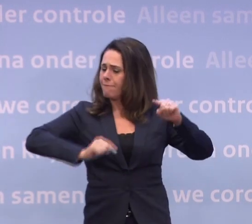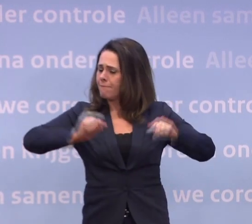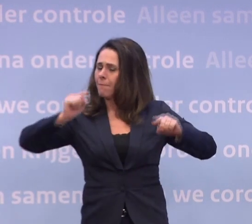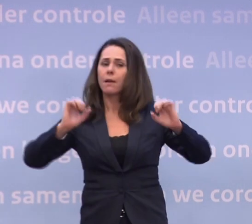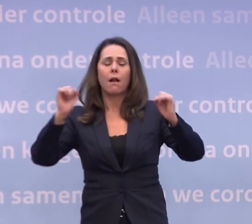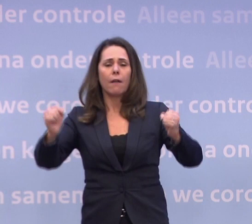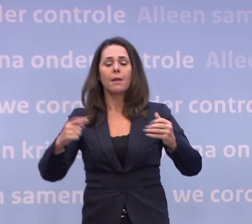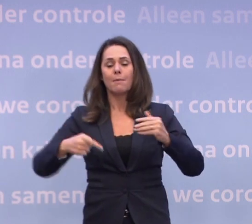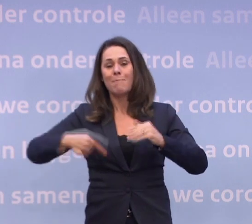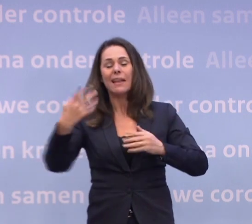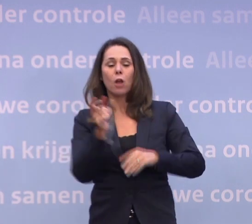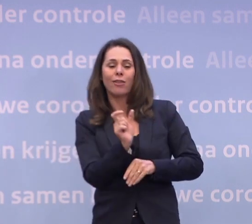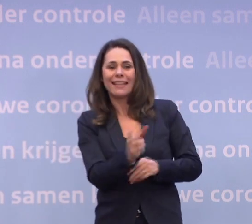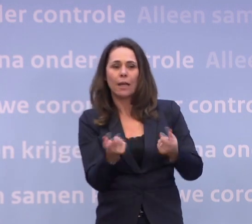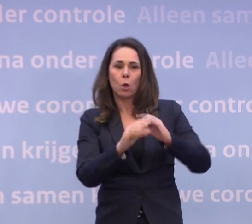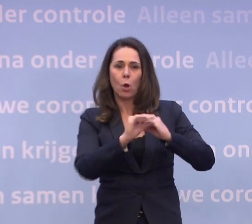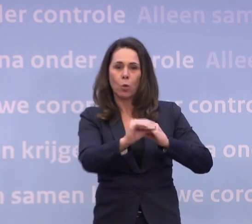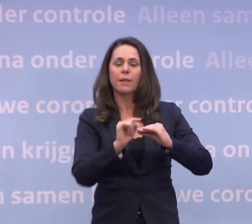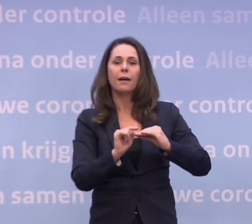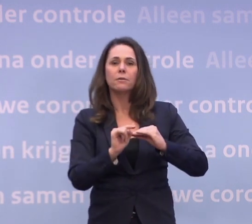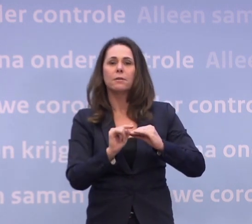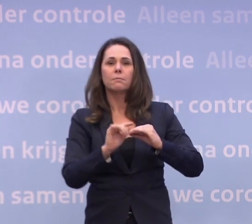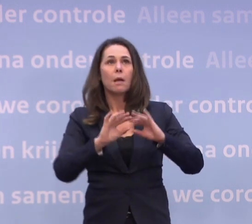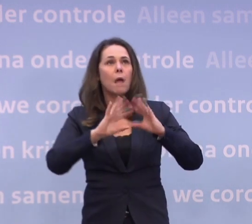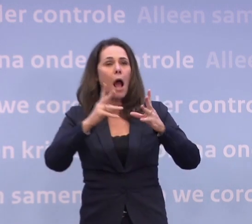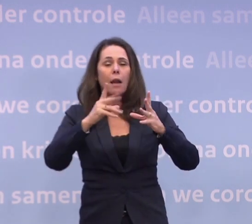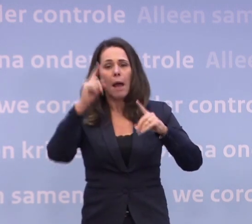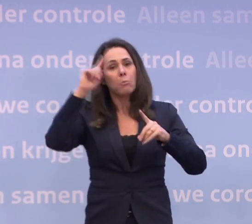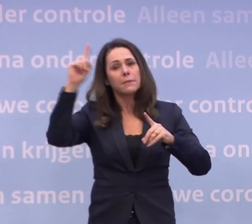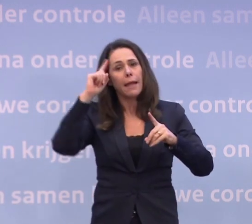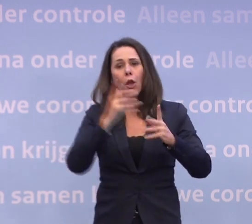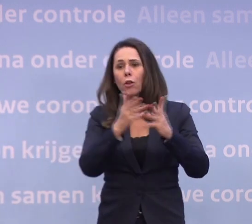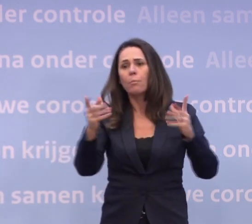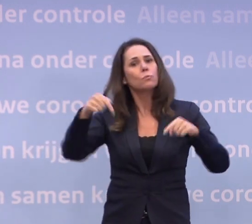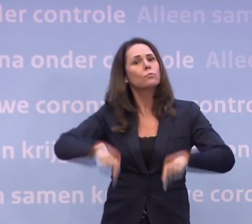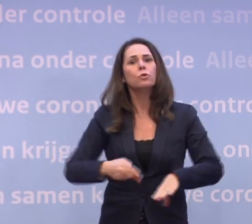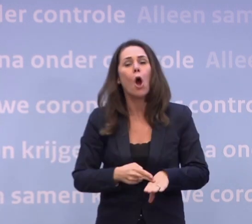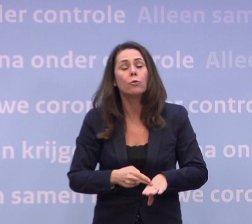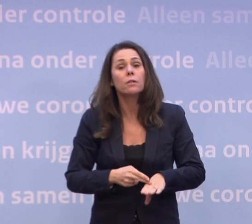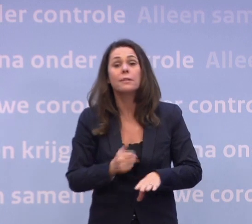...die verdergaand zijn dan de gedeeltelijke lockdown waar we nu in zitten. Dat is allemaal denkbaar, maar niet nodig als we onszelf in acht nemen...